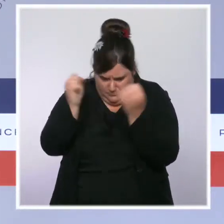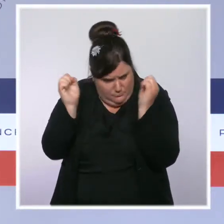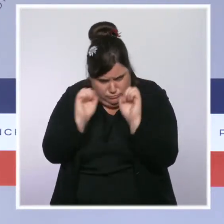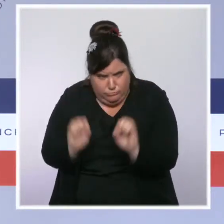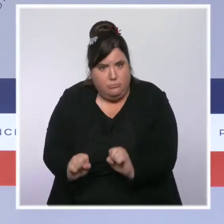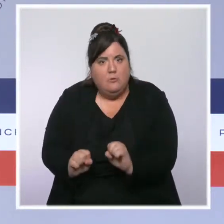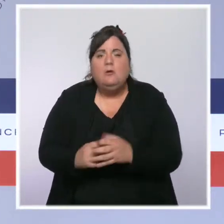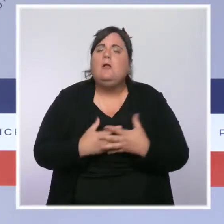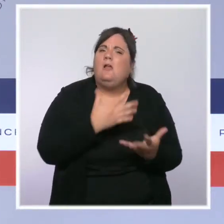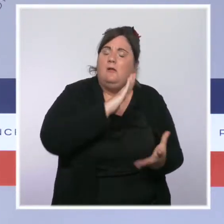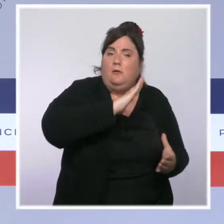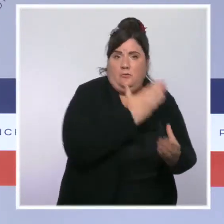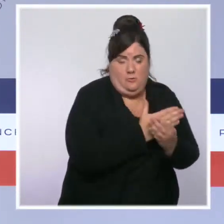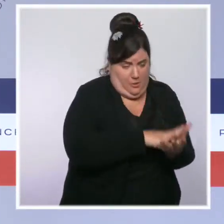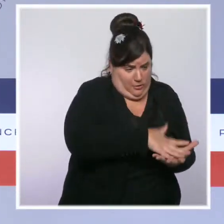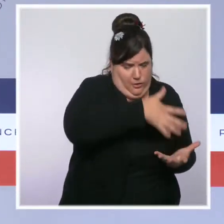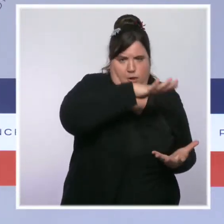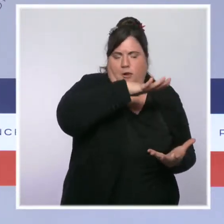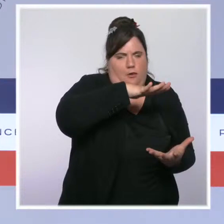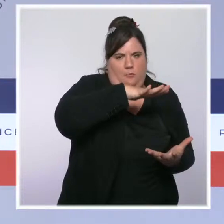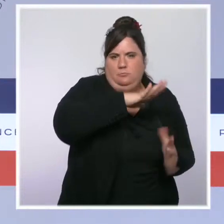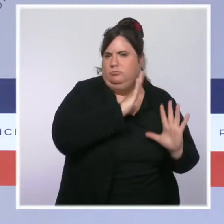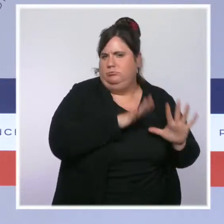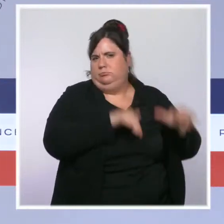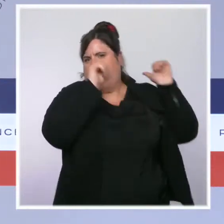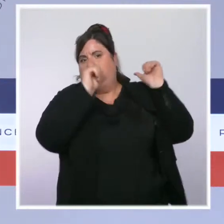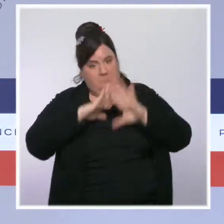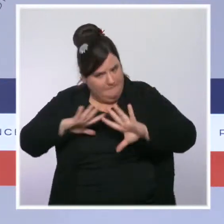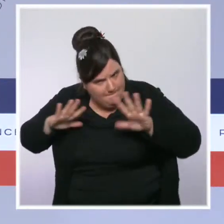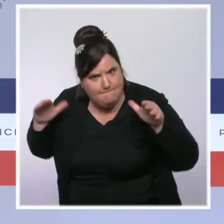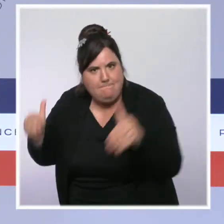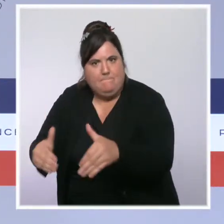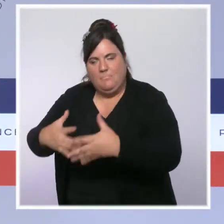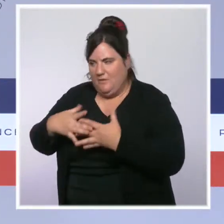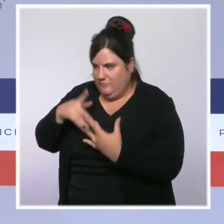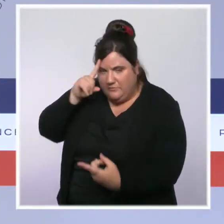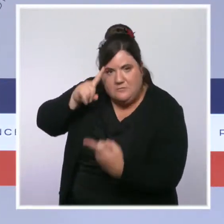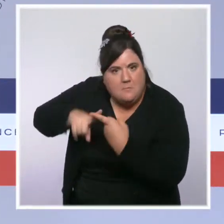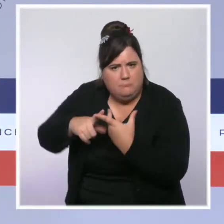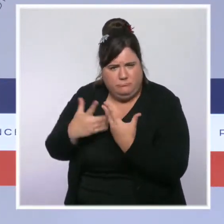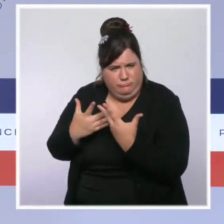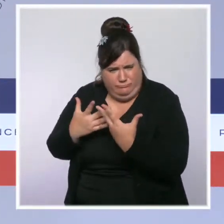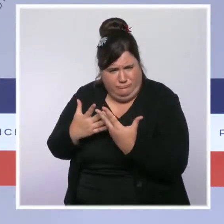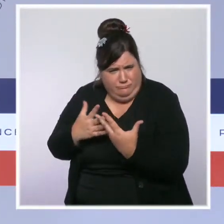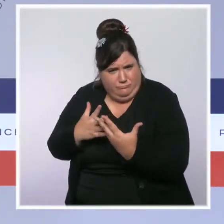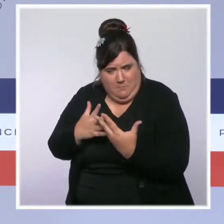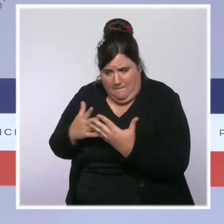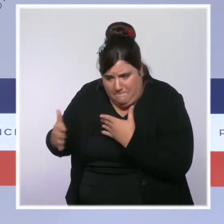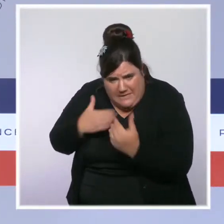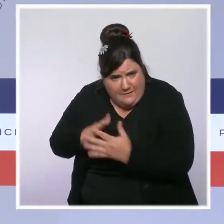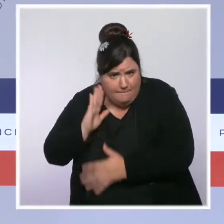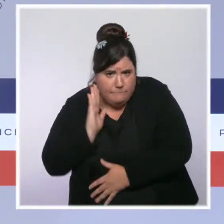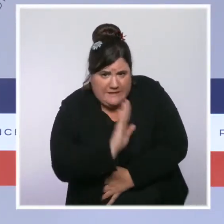pleinement sur leur coeur de métier. Nous allons aussi, en partenariat avec les organisations syndicales, entamer une évolution